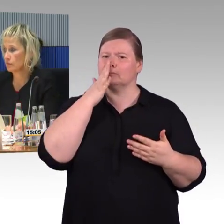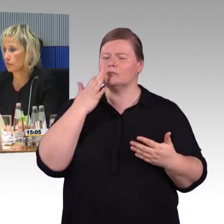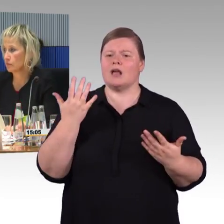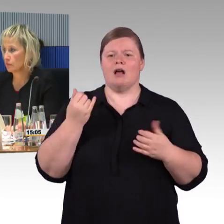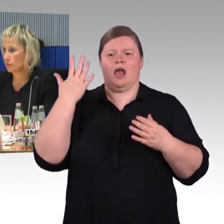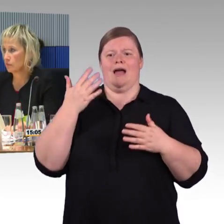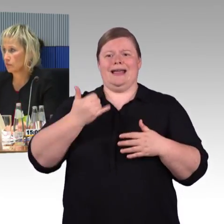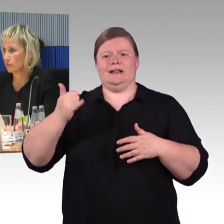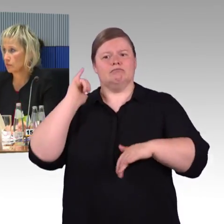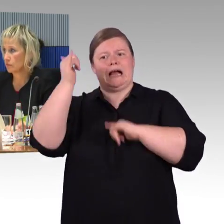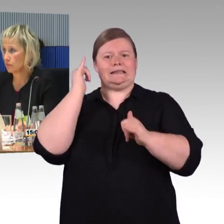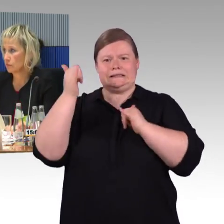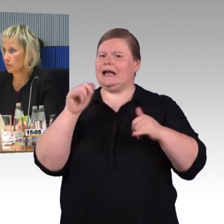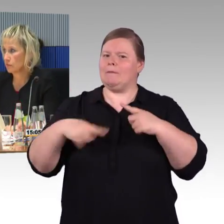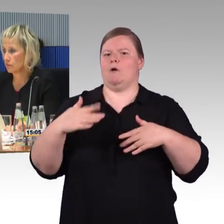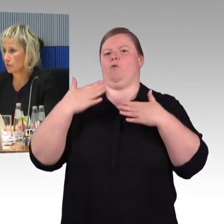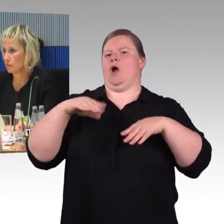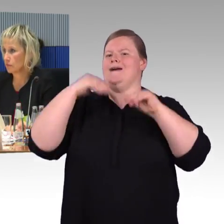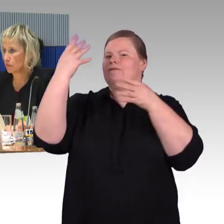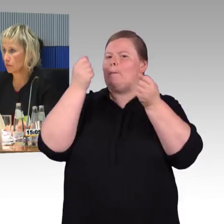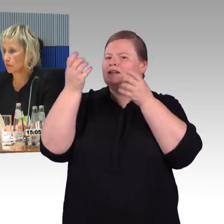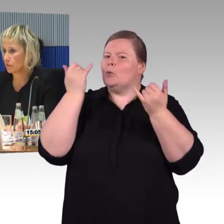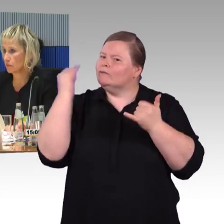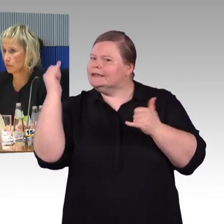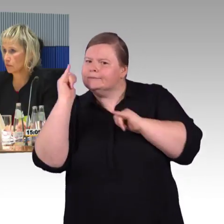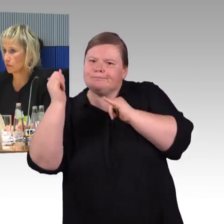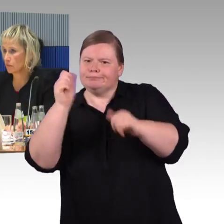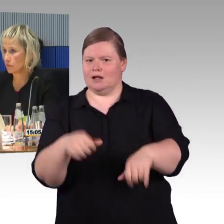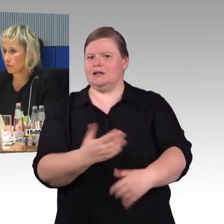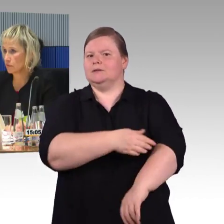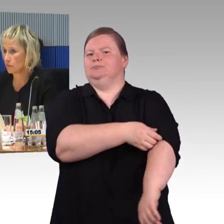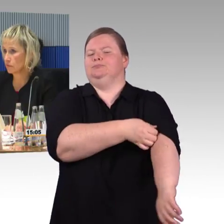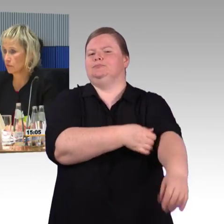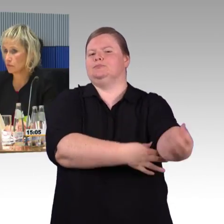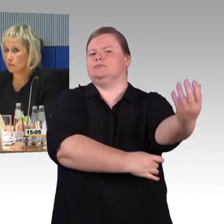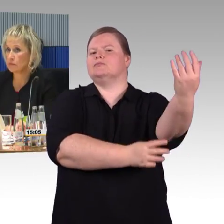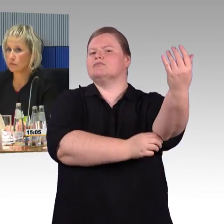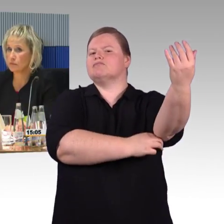um dann auf einer verlässlichen Informationsgrundlage selbst organisieren zu können.